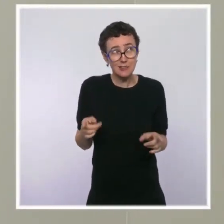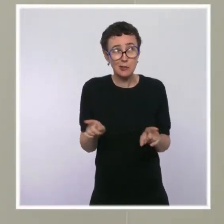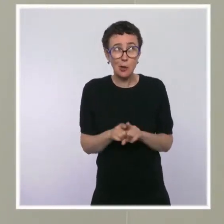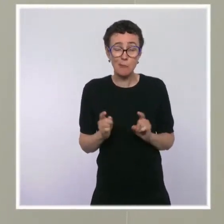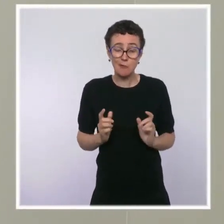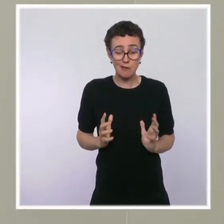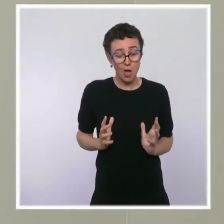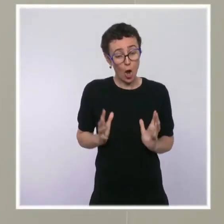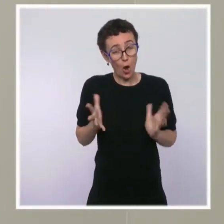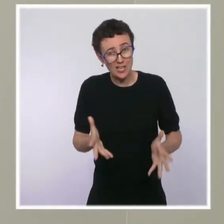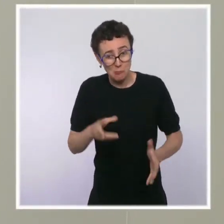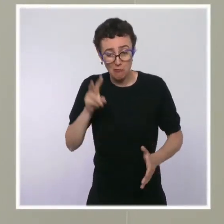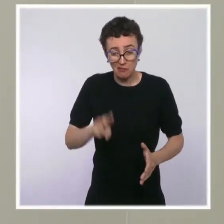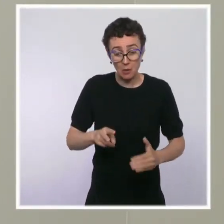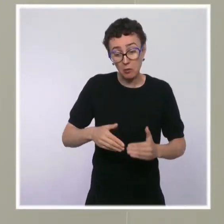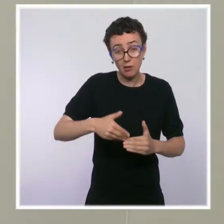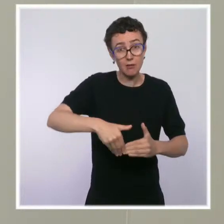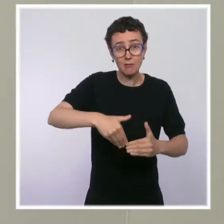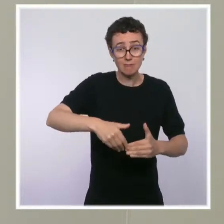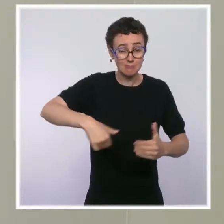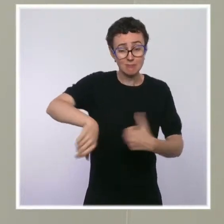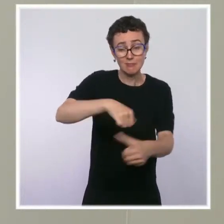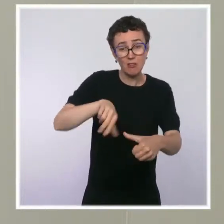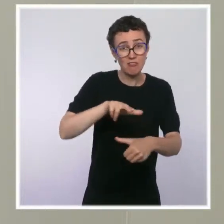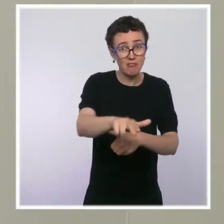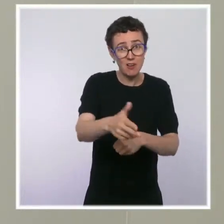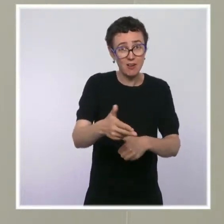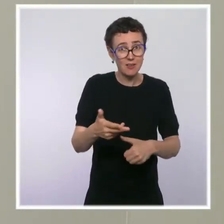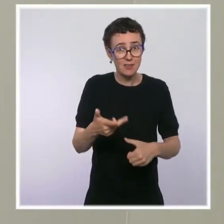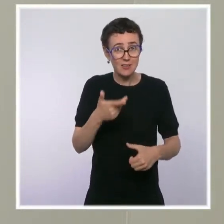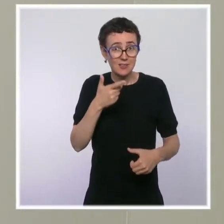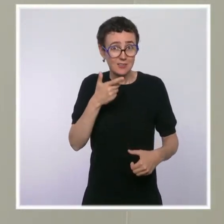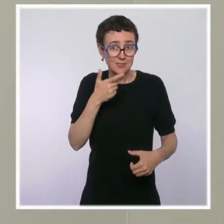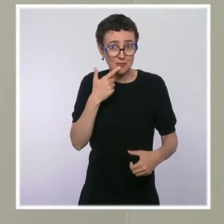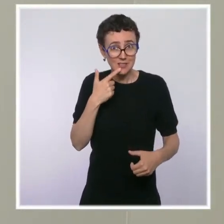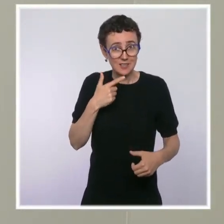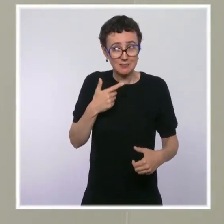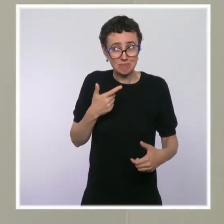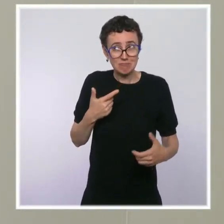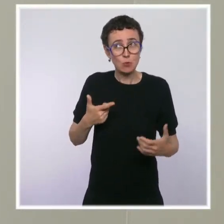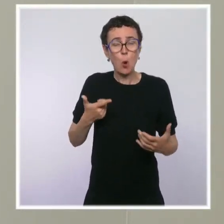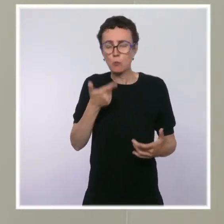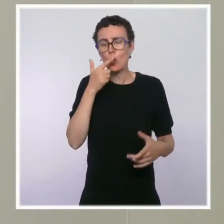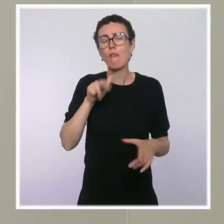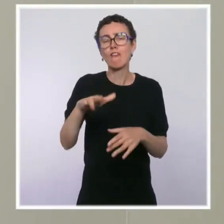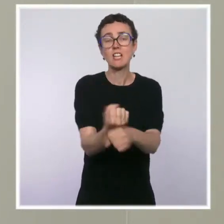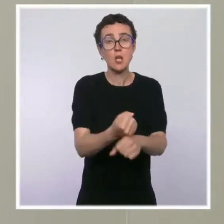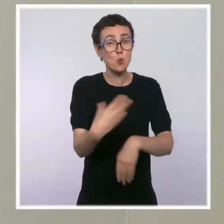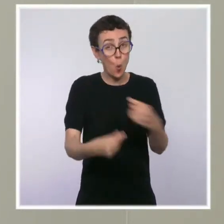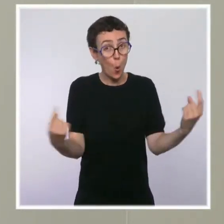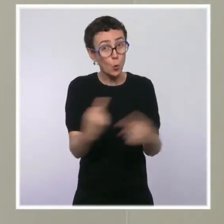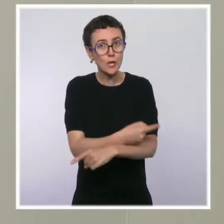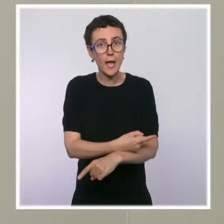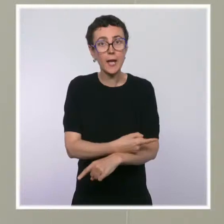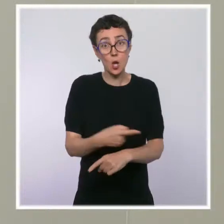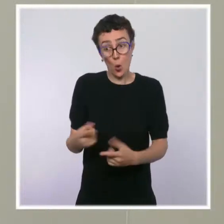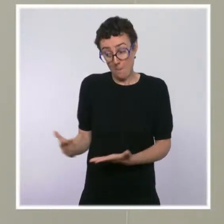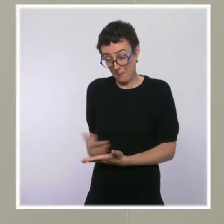ou est-ce que vous prévoyez des mécanismes qui font que le travail engagé maintenant ne sera pas perdu dans sept mois en